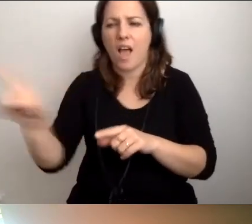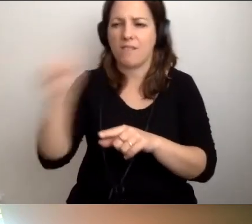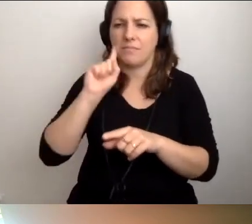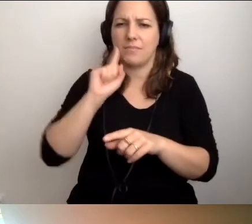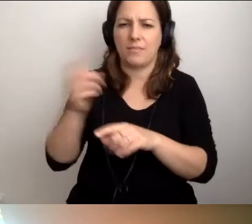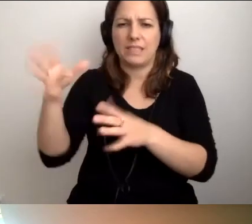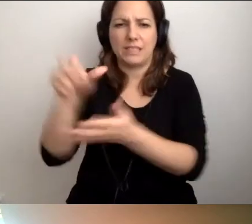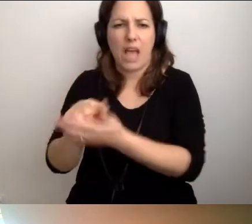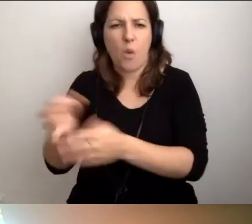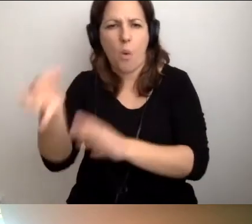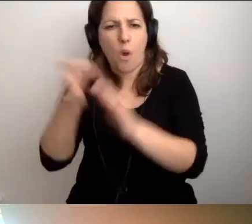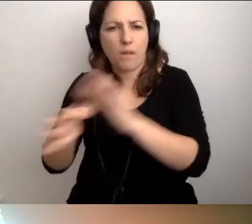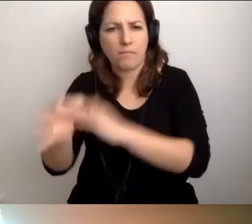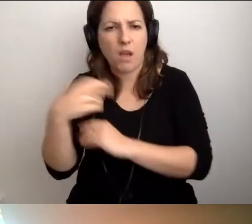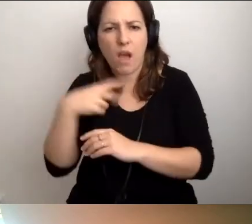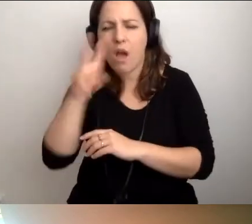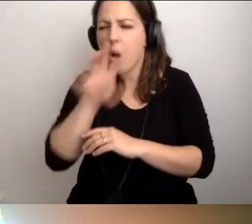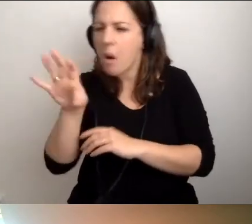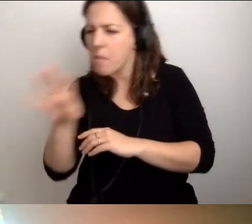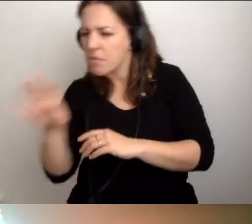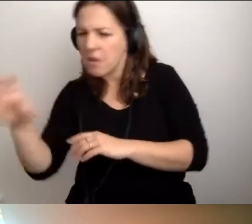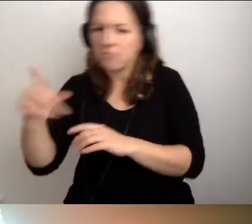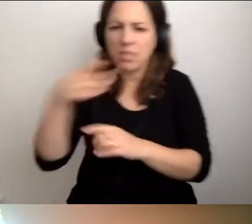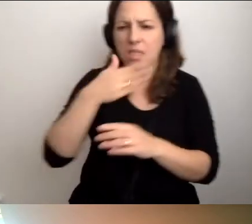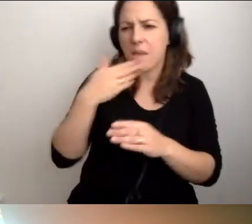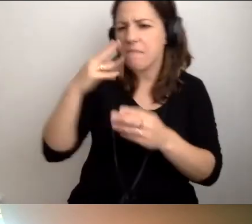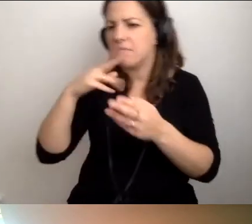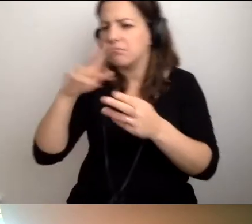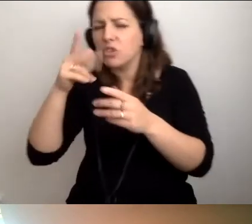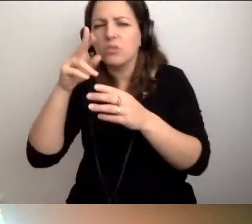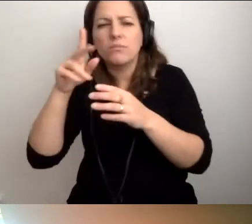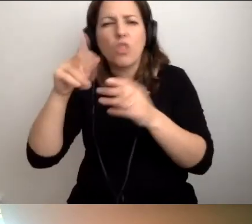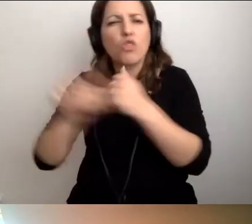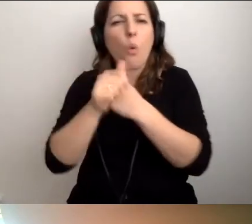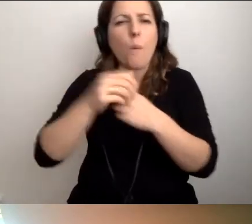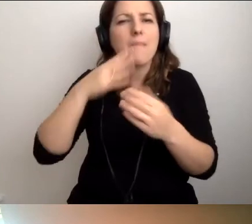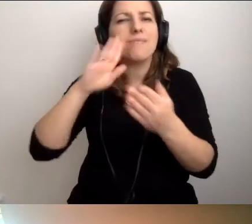Oczywiście obejrzałam autko z każdej strony. Nie było żadnego śladu dokumentów uprawniających.